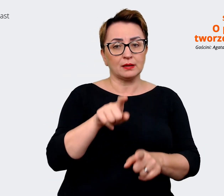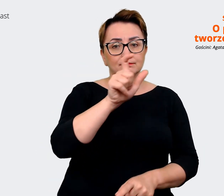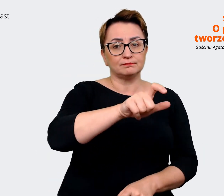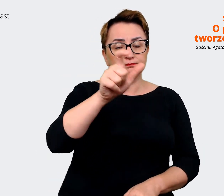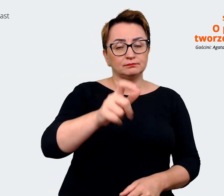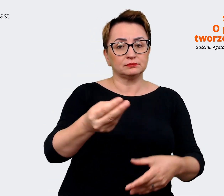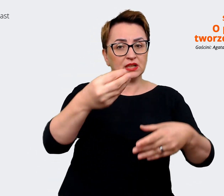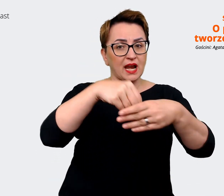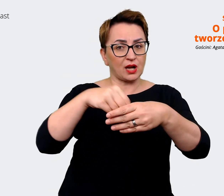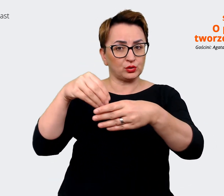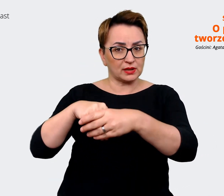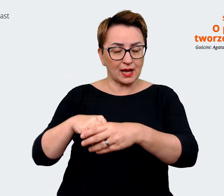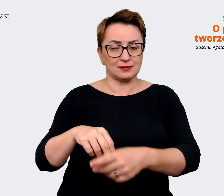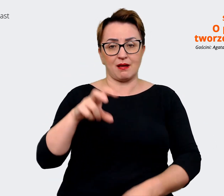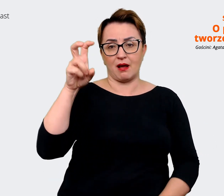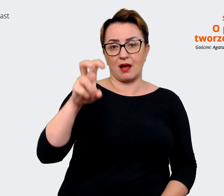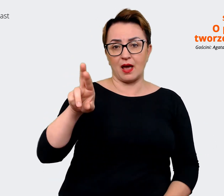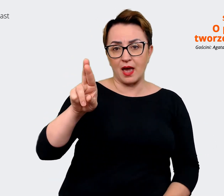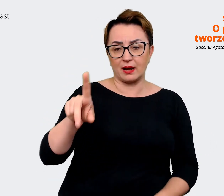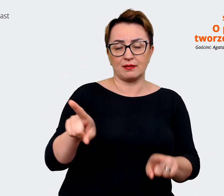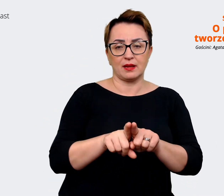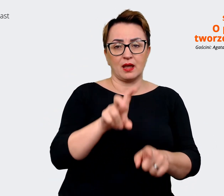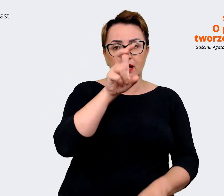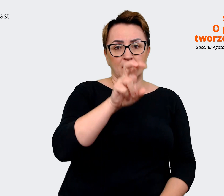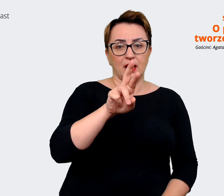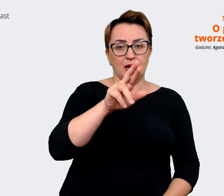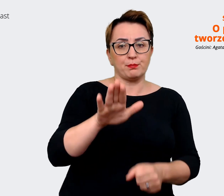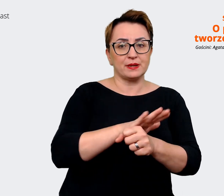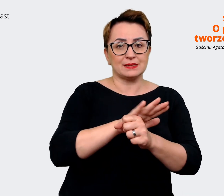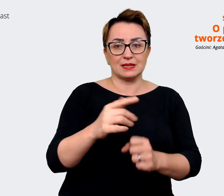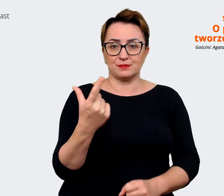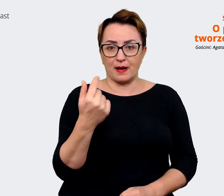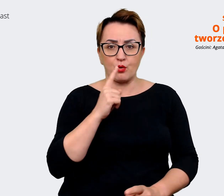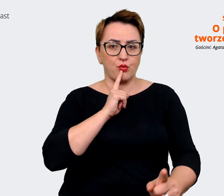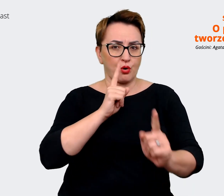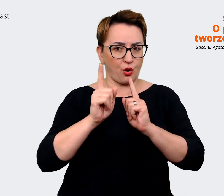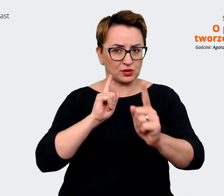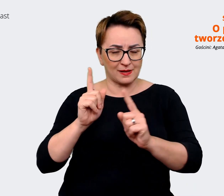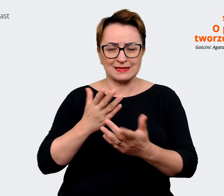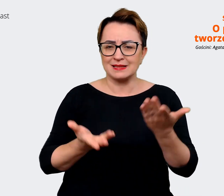Partnerami w zależności od tego, jak ta struktura wygląda w danej firmie. Kogo uważają za główną